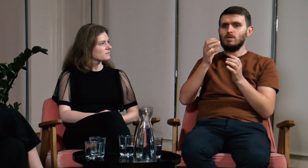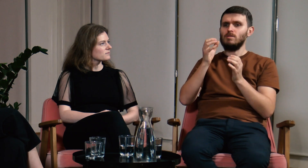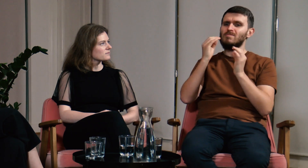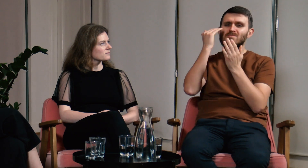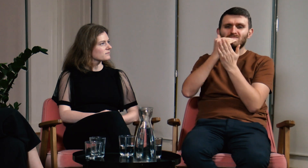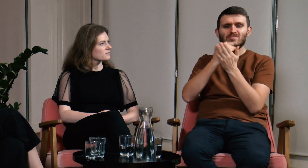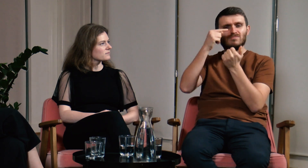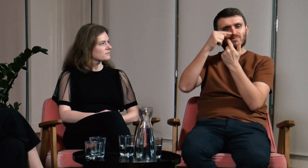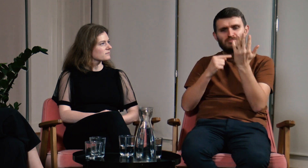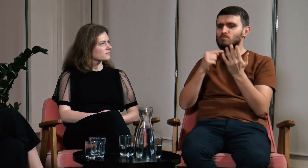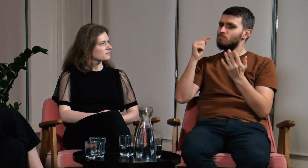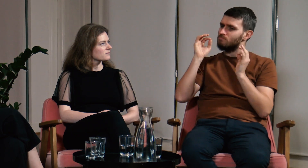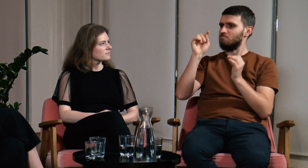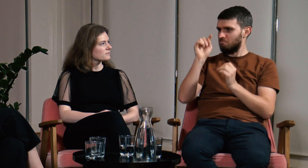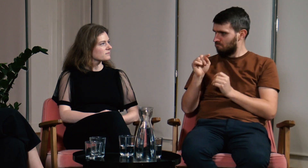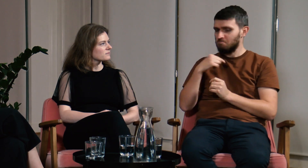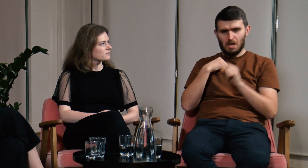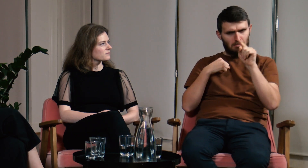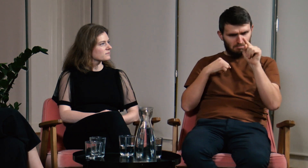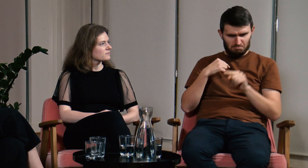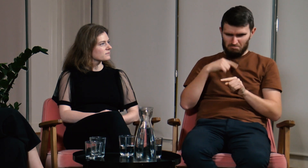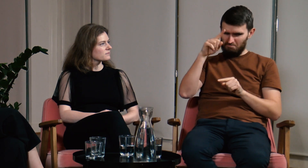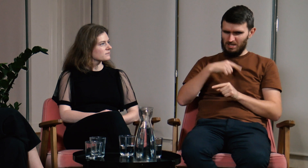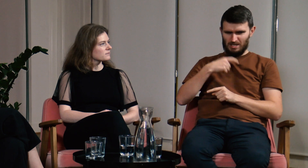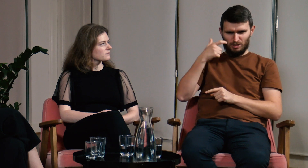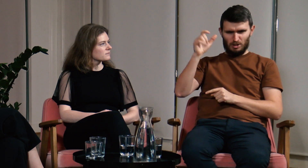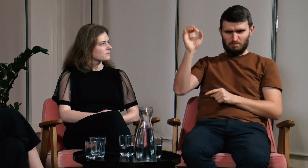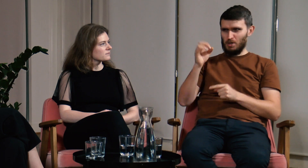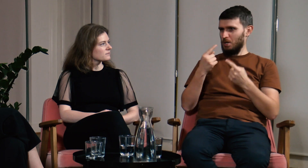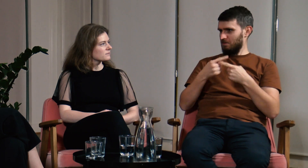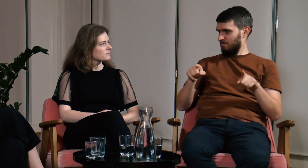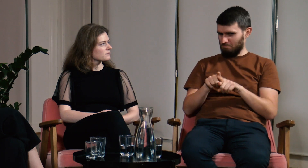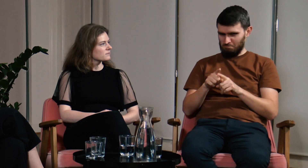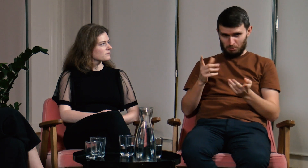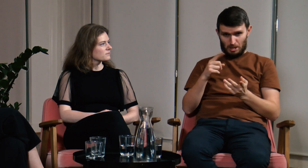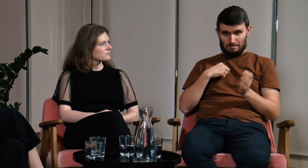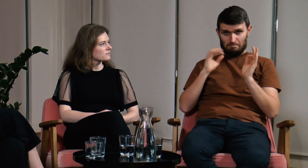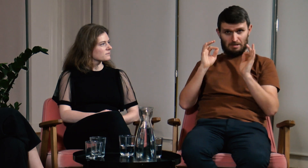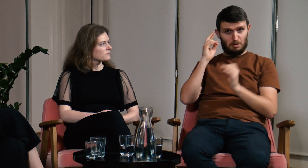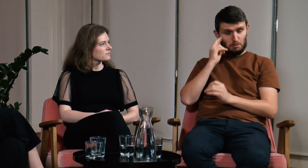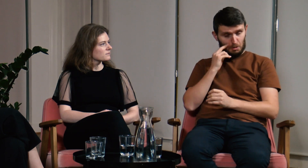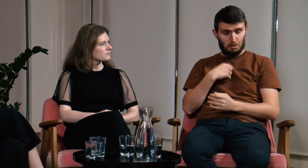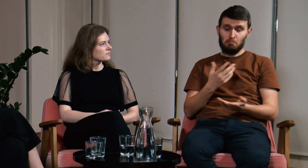Ja myślałem, że spełniam wszystkie te warunki to znaczy - jestem wzorcowym Głuchym.